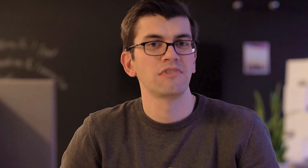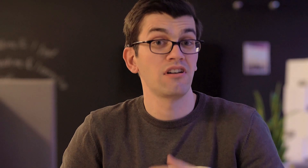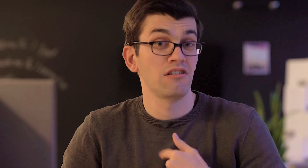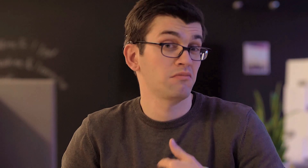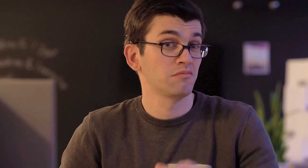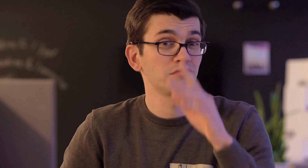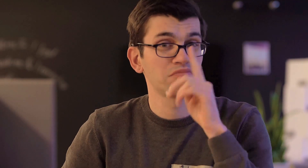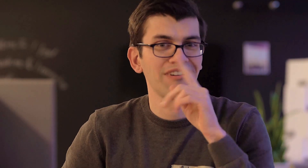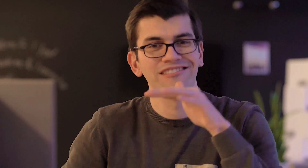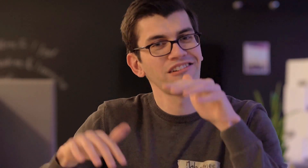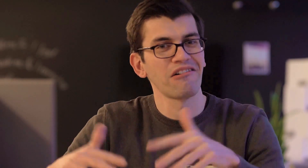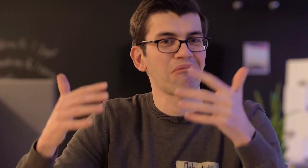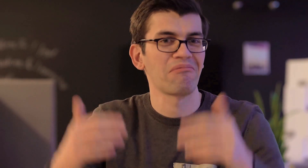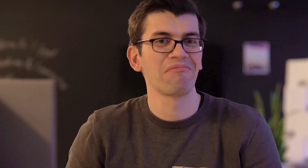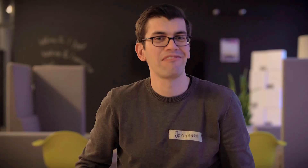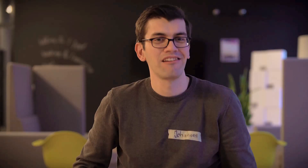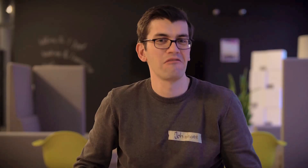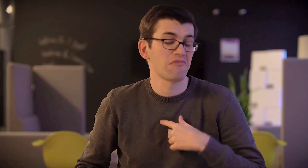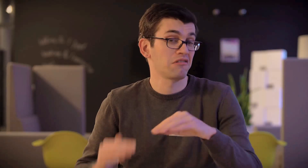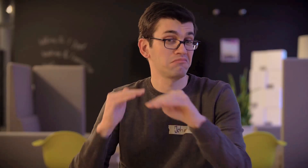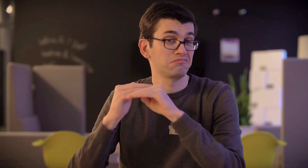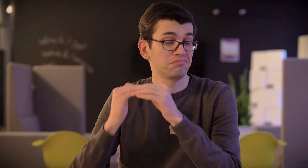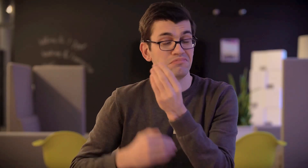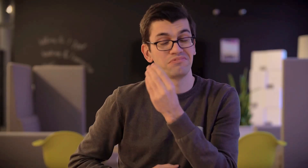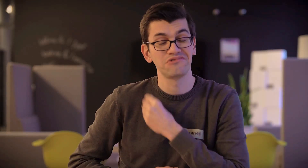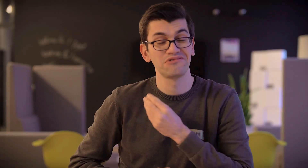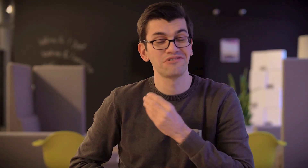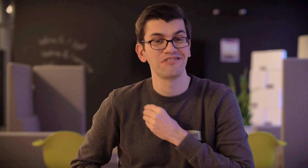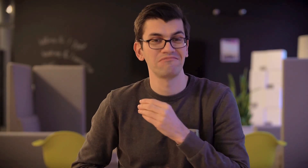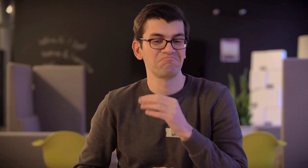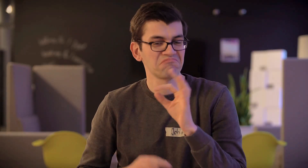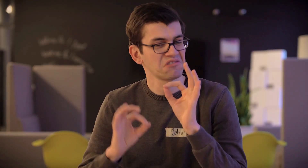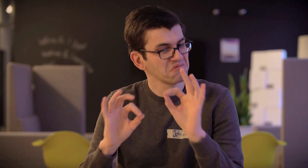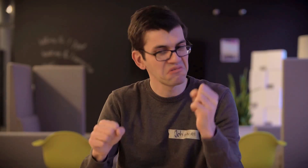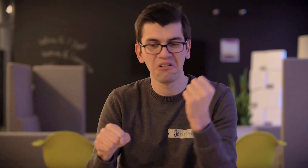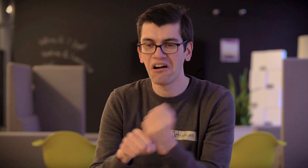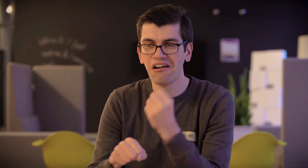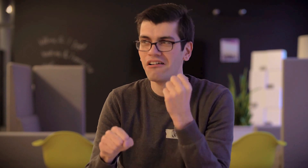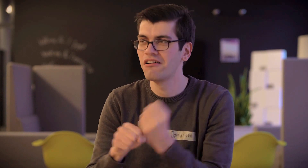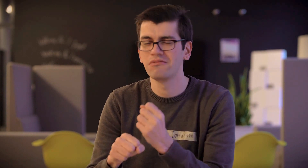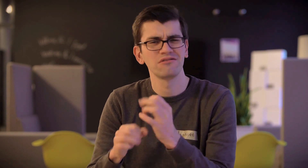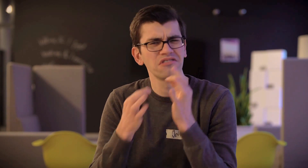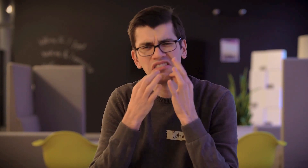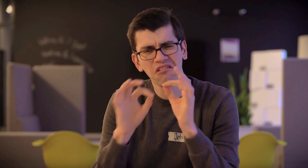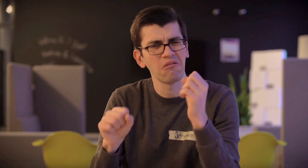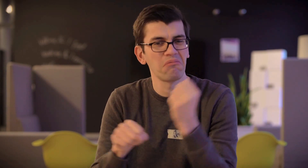Mir macht es sehr viel Spaß! Meine Arbeitskollegen, die sagen, ich würde sehr gut arbeiten, ich würde sehr genau arbeiten -